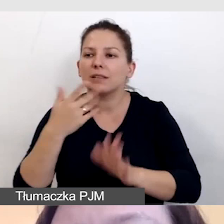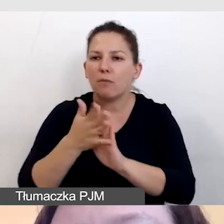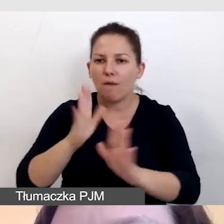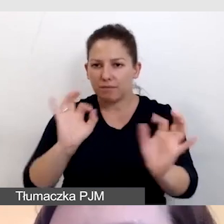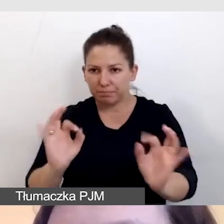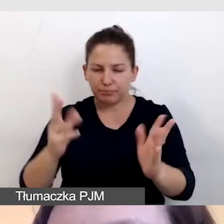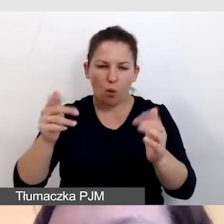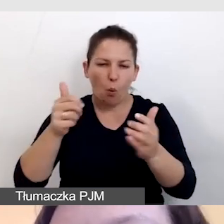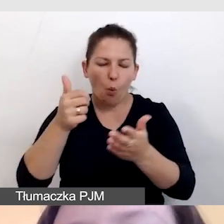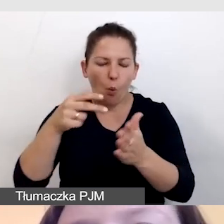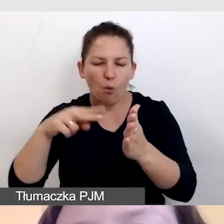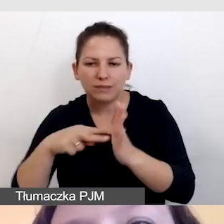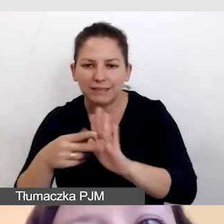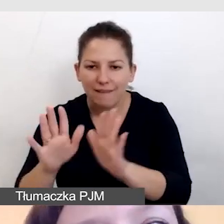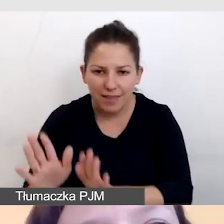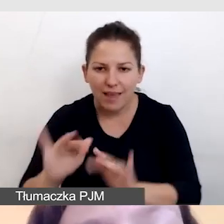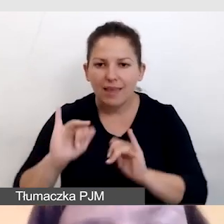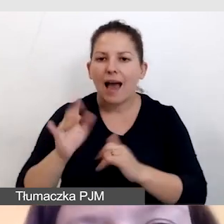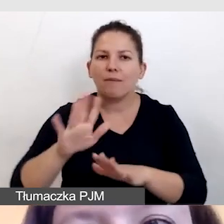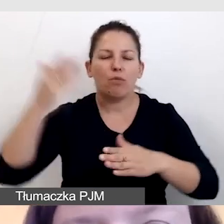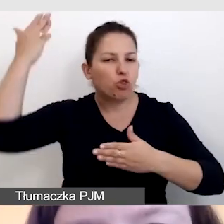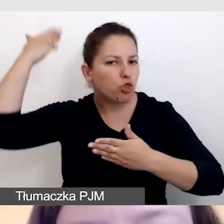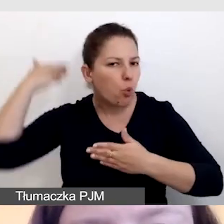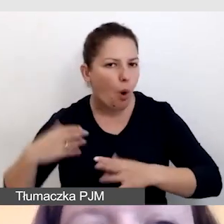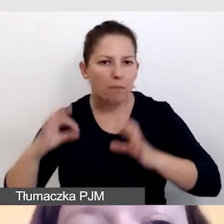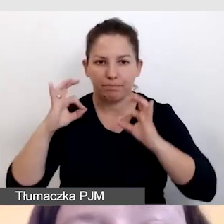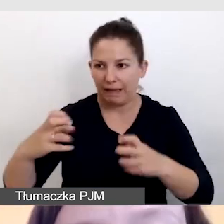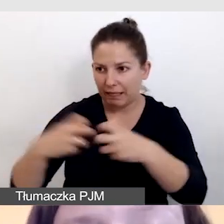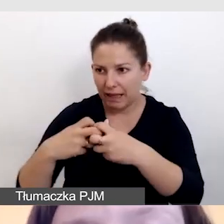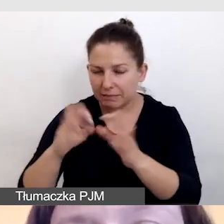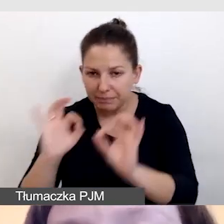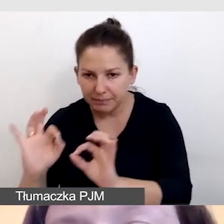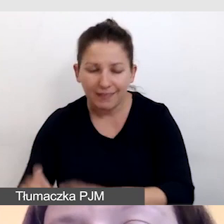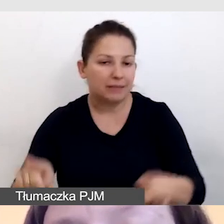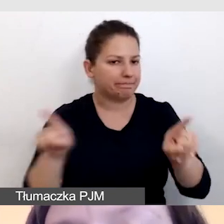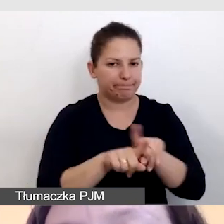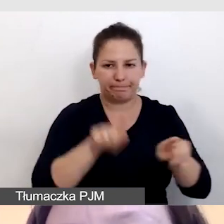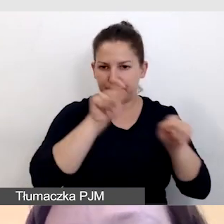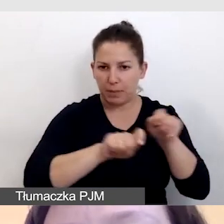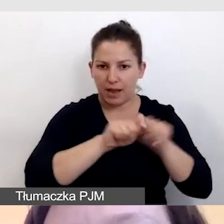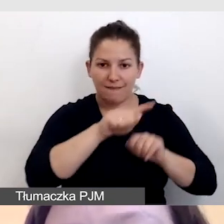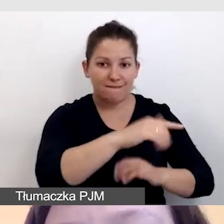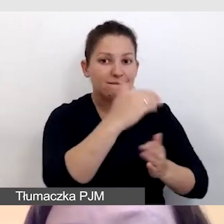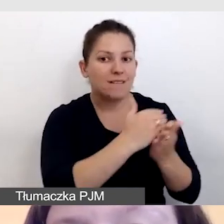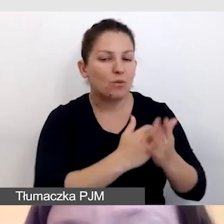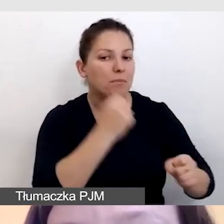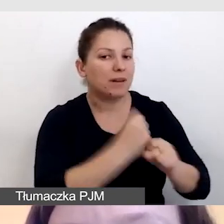jak przygotowane jest jego tło, czy ma dobry Internet, tak samo sprawdzamy warunki pracy dla napisowców.